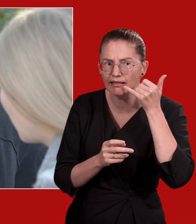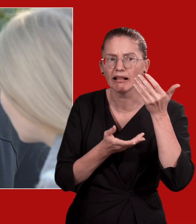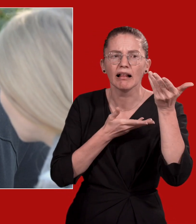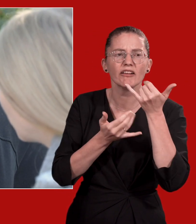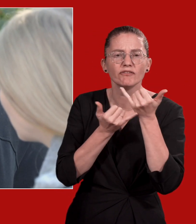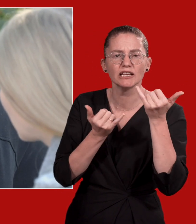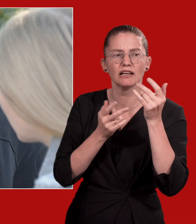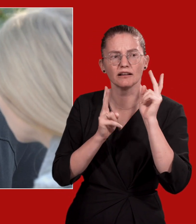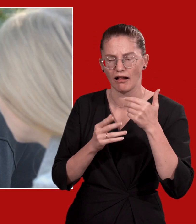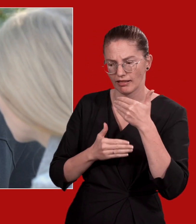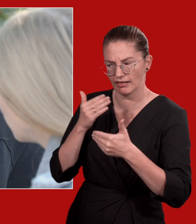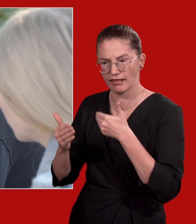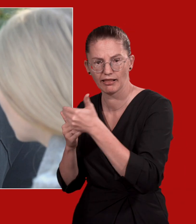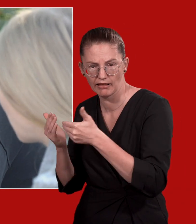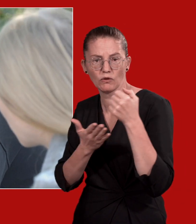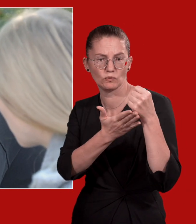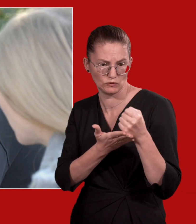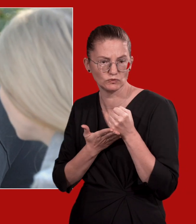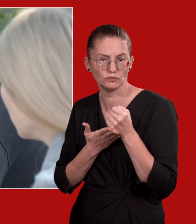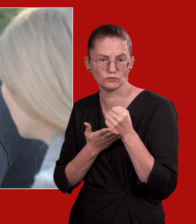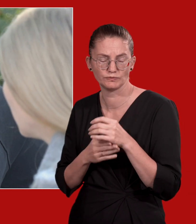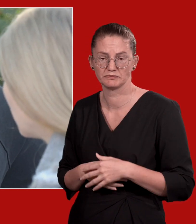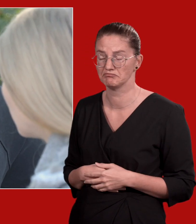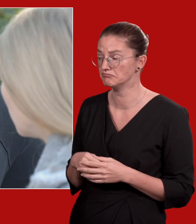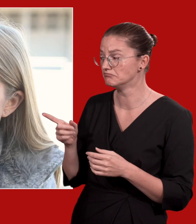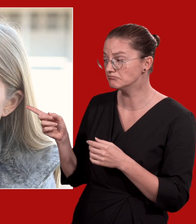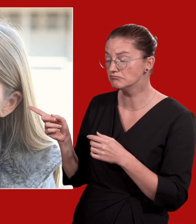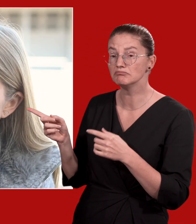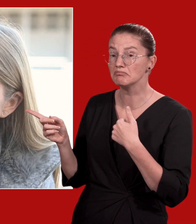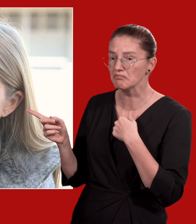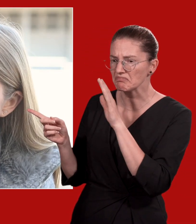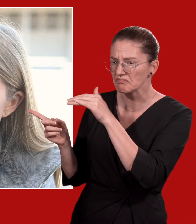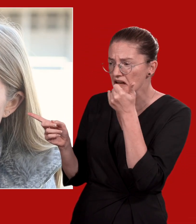oder Beratungsstellen können Sie beim weiteren Vorgehen unterstützen.